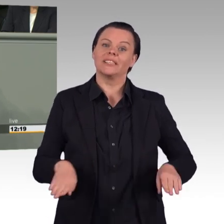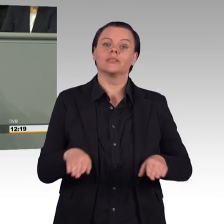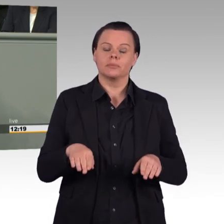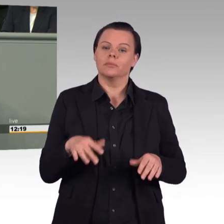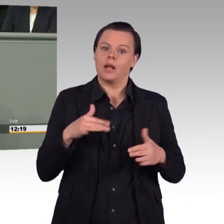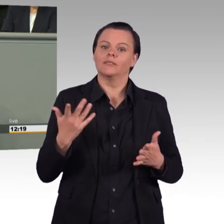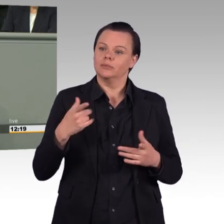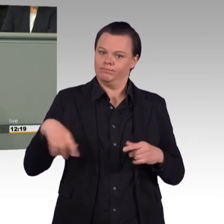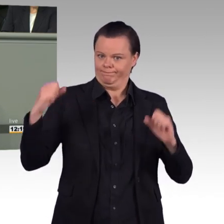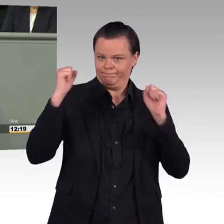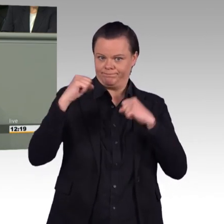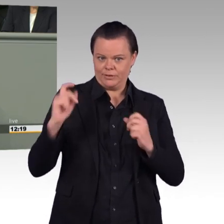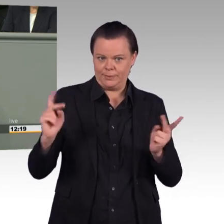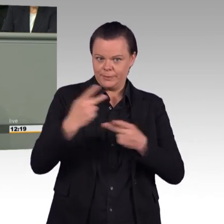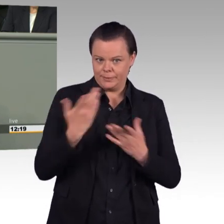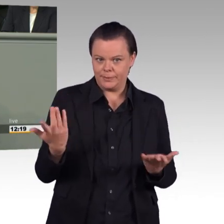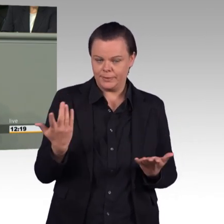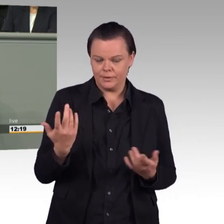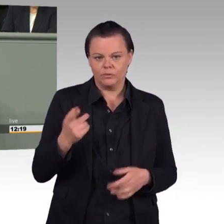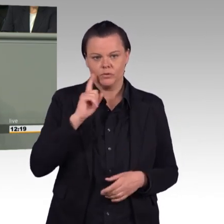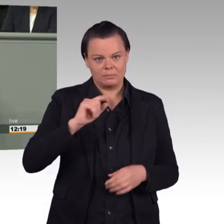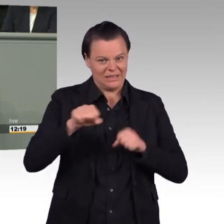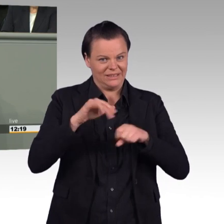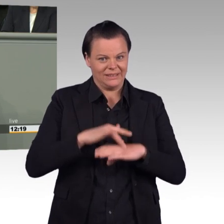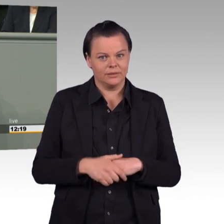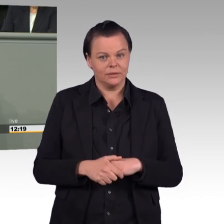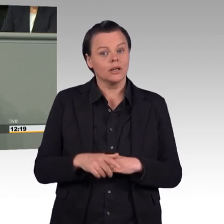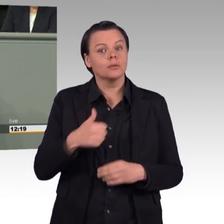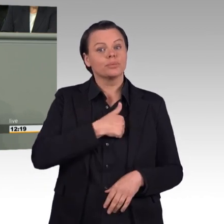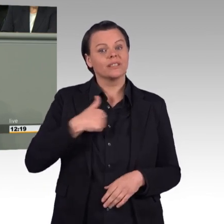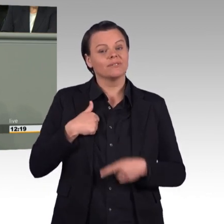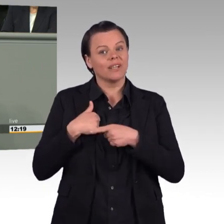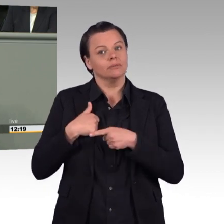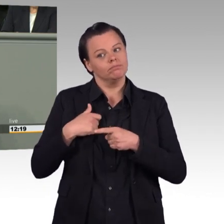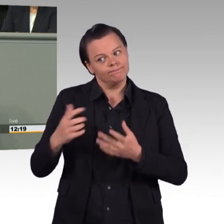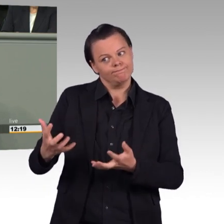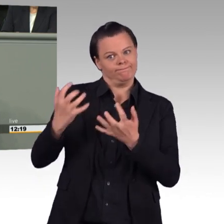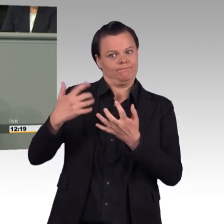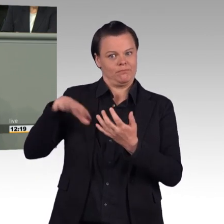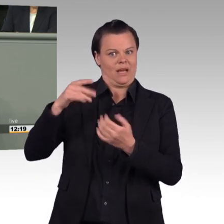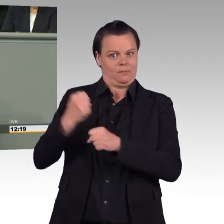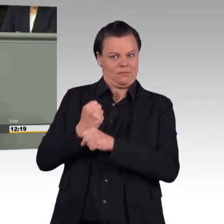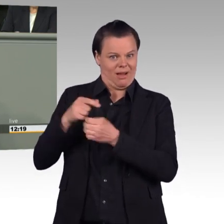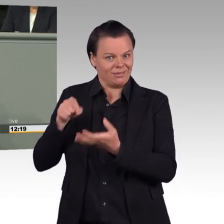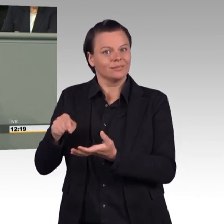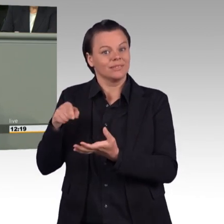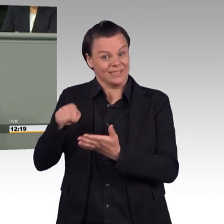dass Sie an diesem Punkt gescheitert sind. Seit Jahren klagt die Bundeswehr über zu wenig Bewerberinnen und Bewerber.